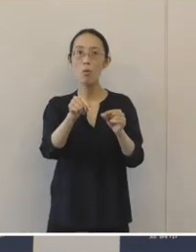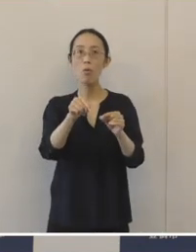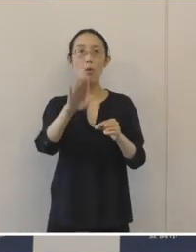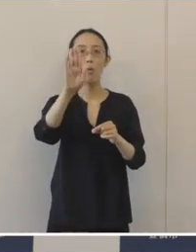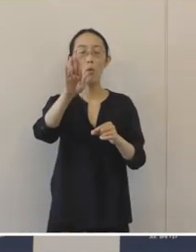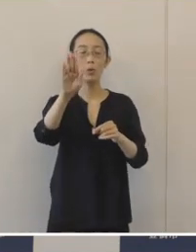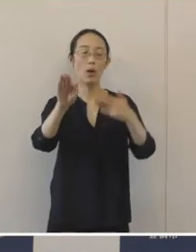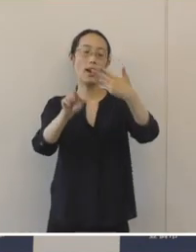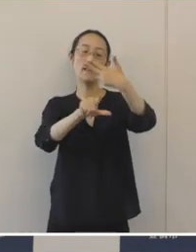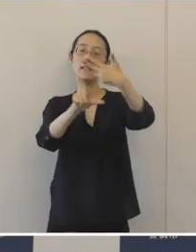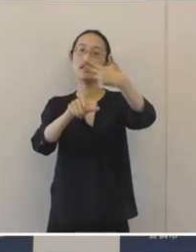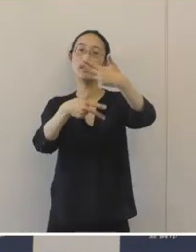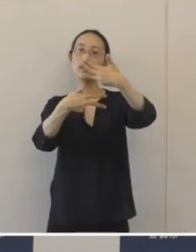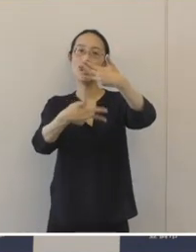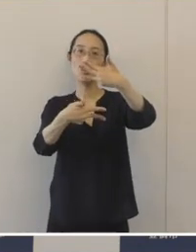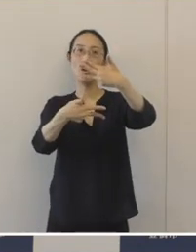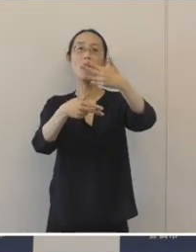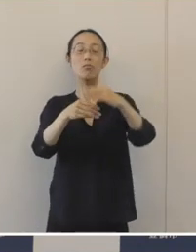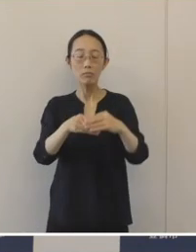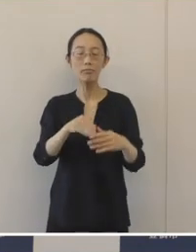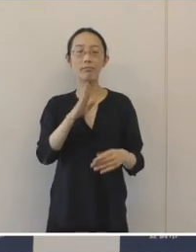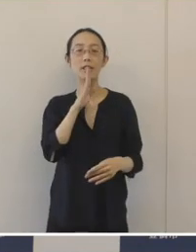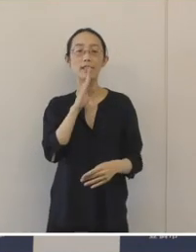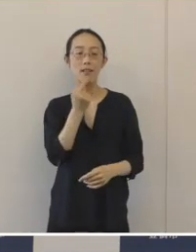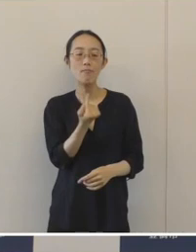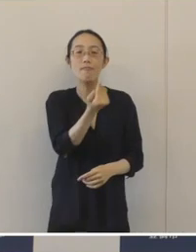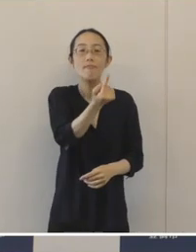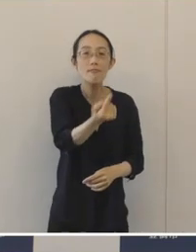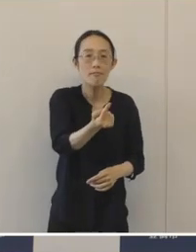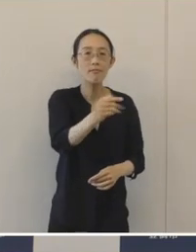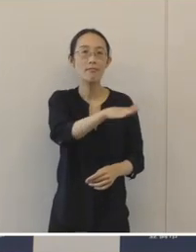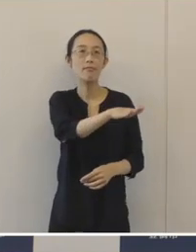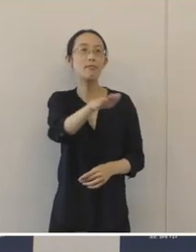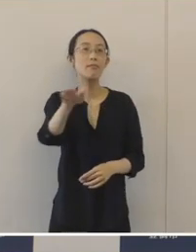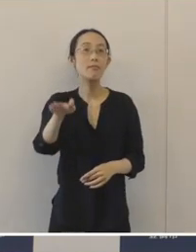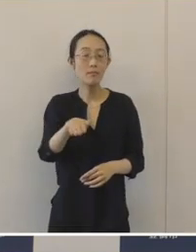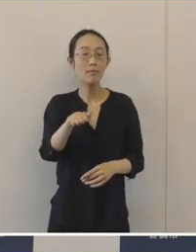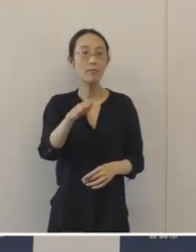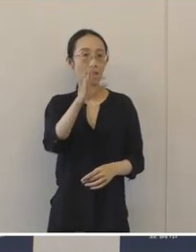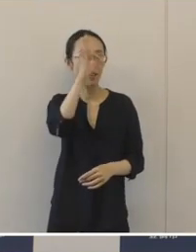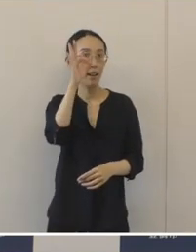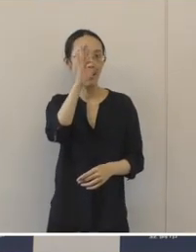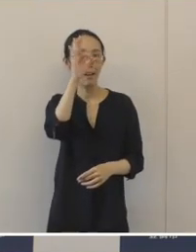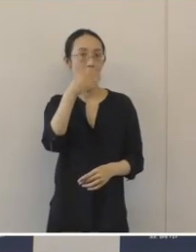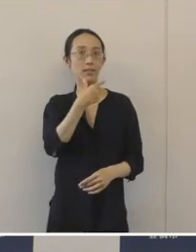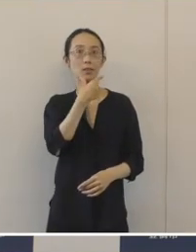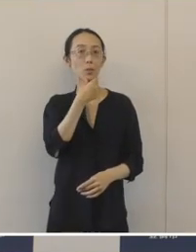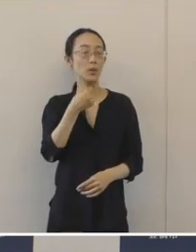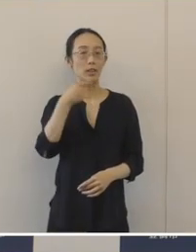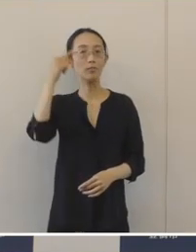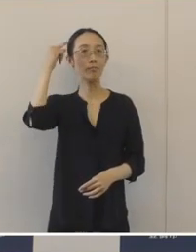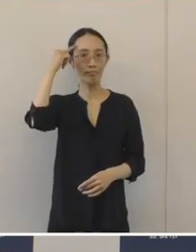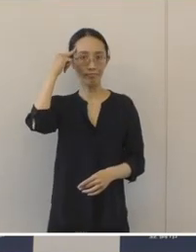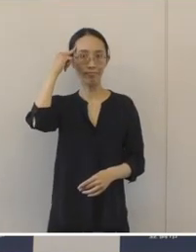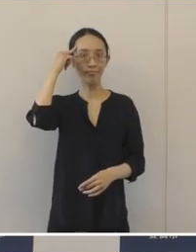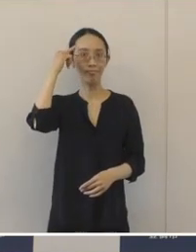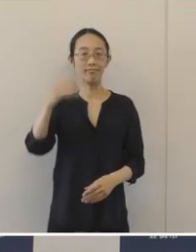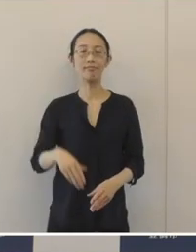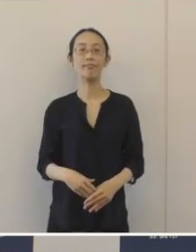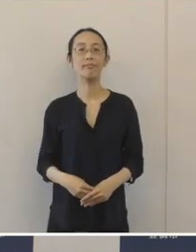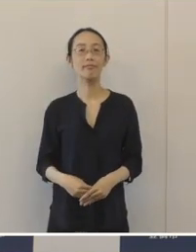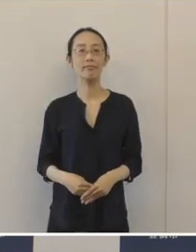8月7日に現地見学会を行って市民のみなさまに公開をさせていただきます。